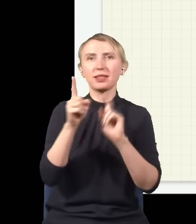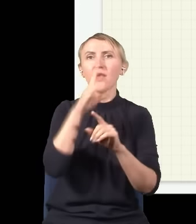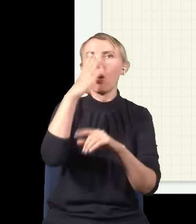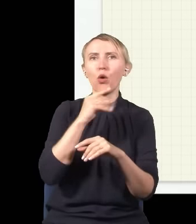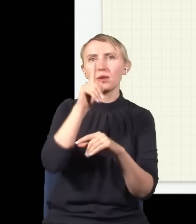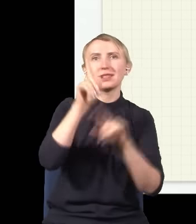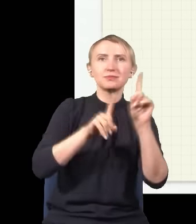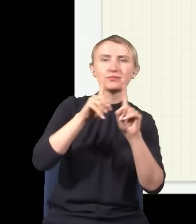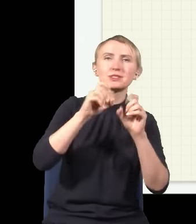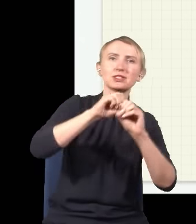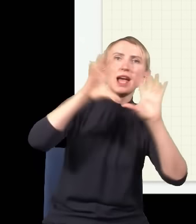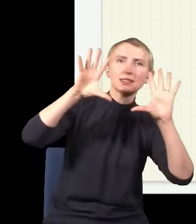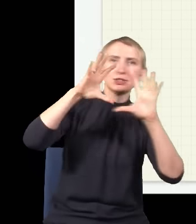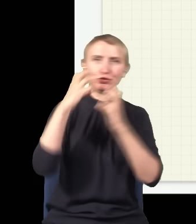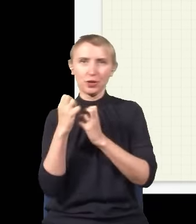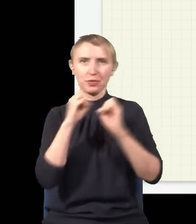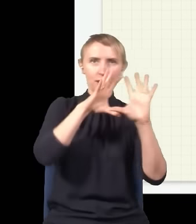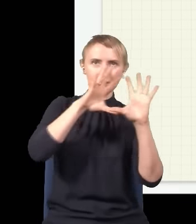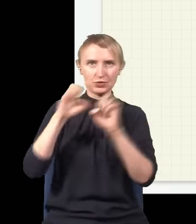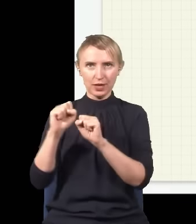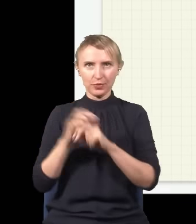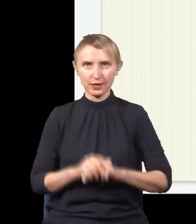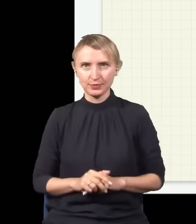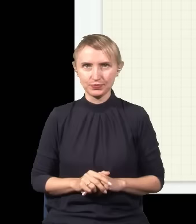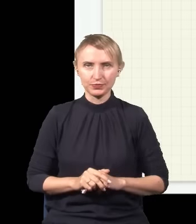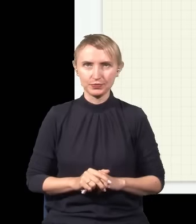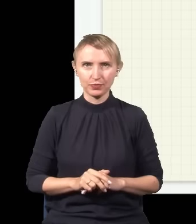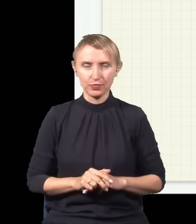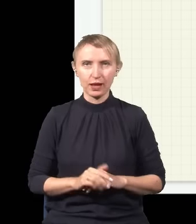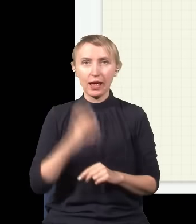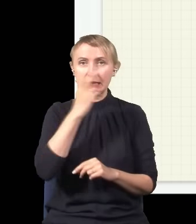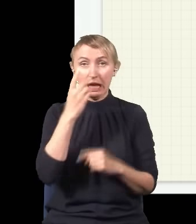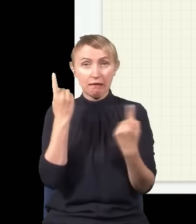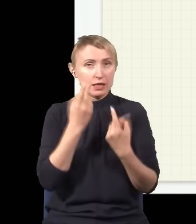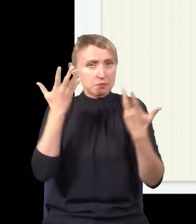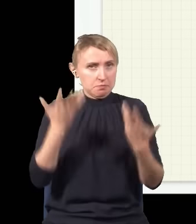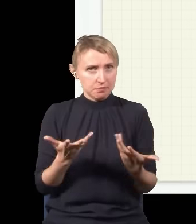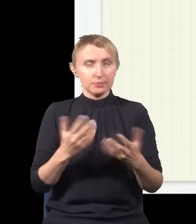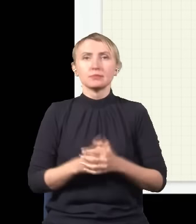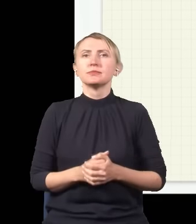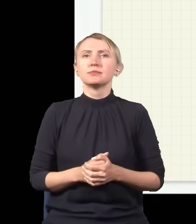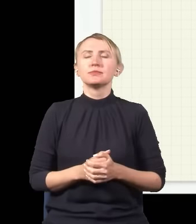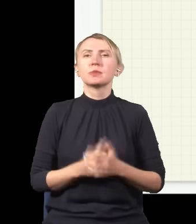który jest raz jasny, raz ciemny. No dobra, teraz ciekawa rzecz jest taka, że światło,